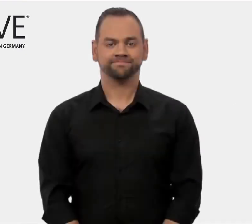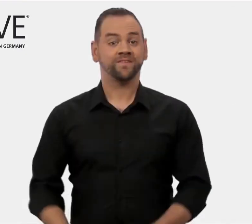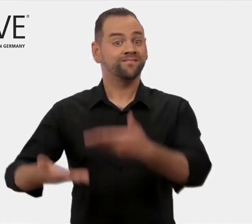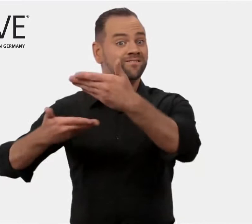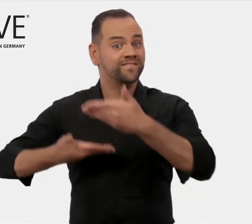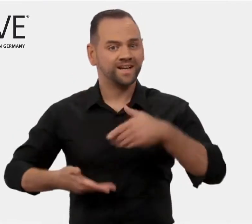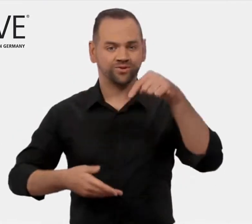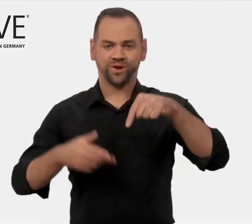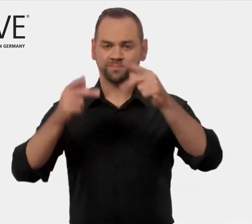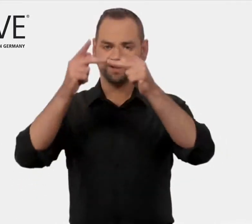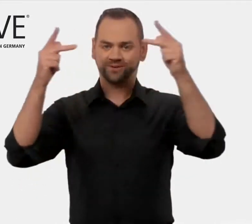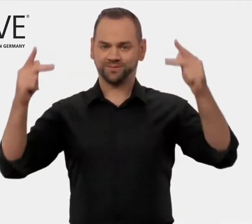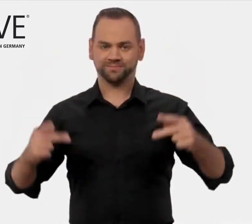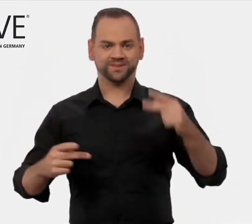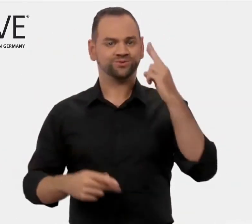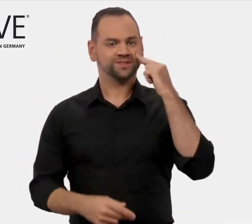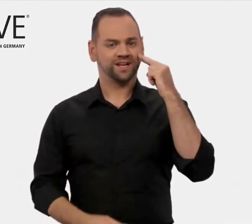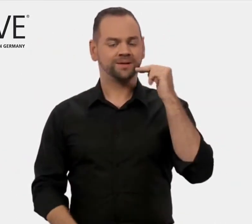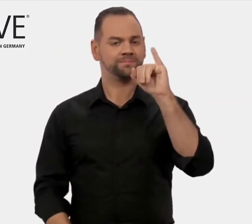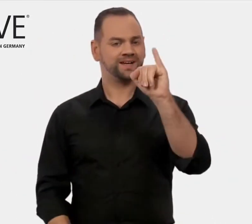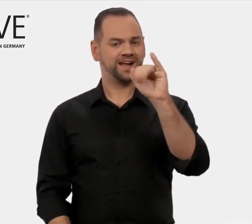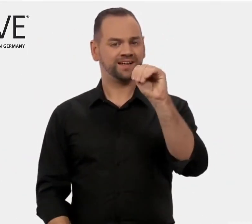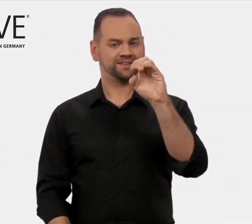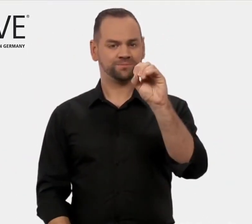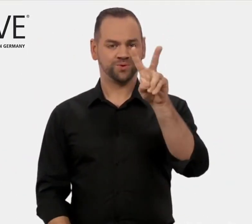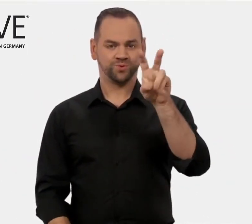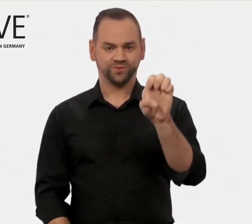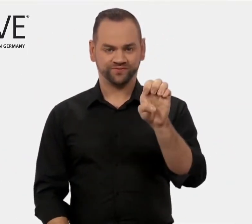Willkommen auf den Internetseiten von iMOVE.